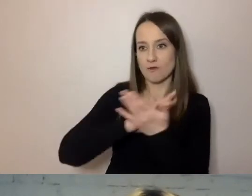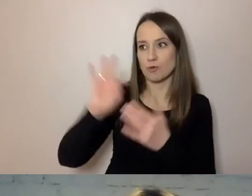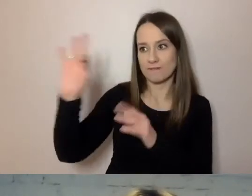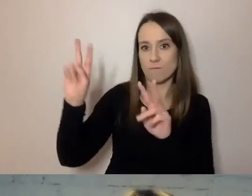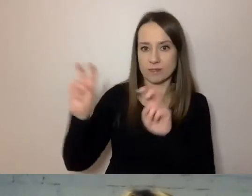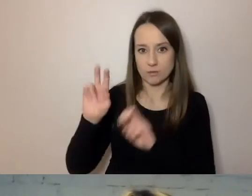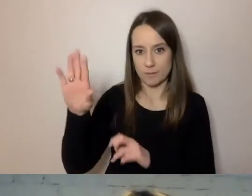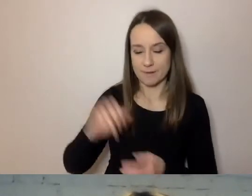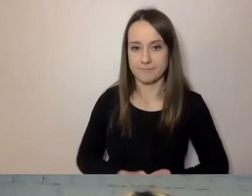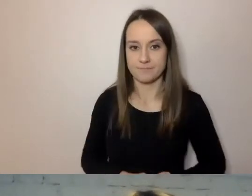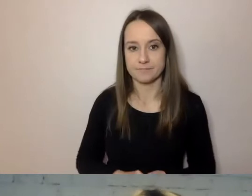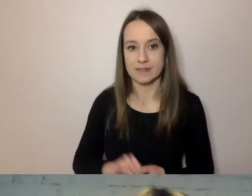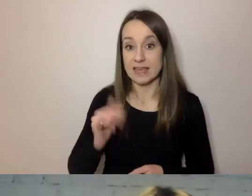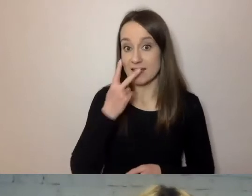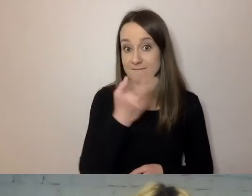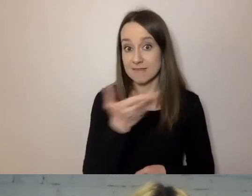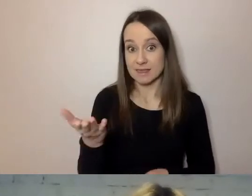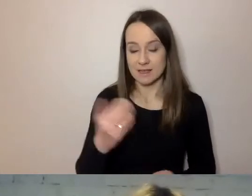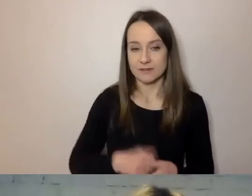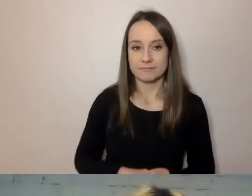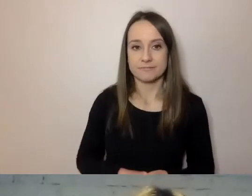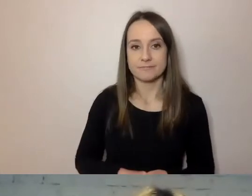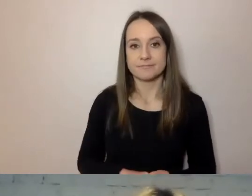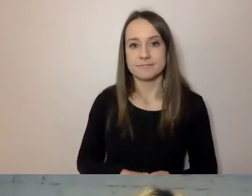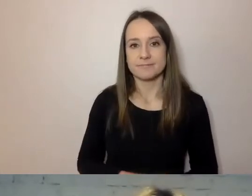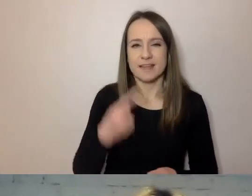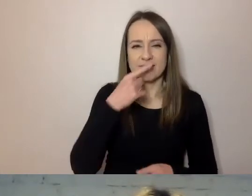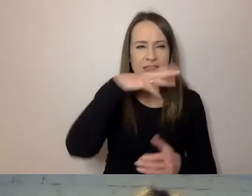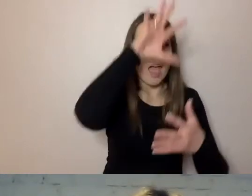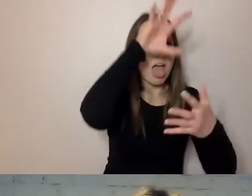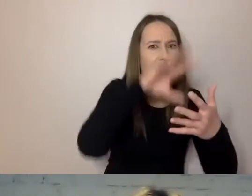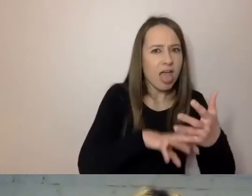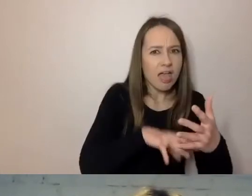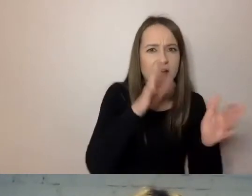W tym przypadku po odchudzeniu z treści został jeden akapit.